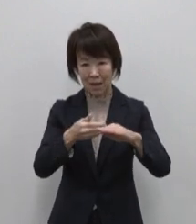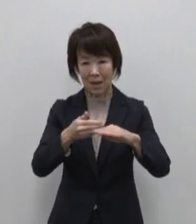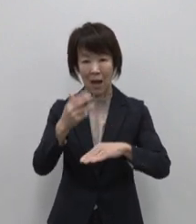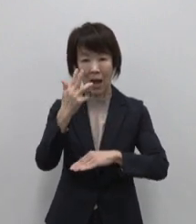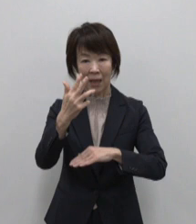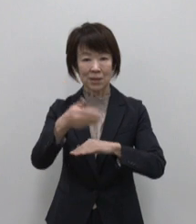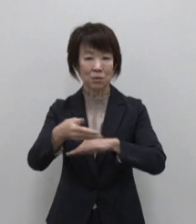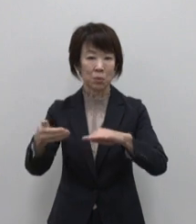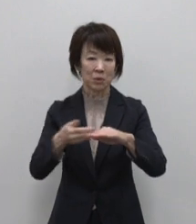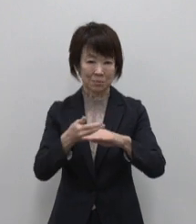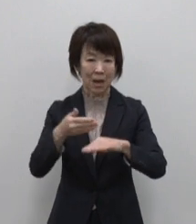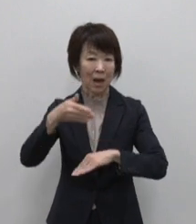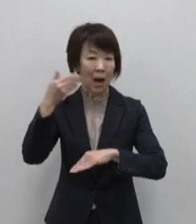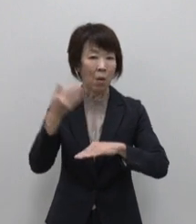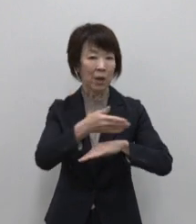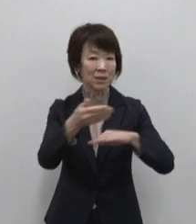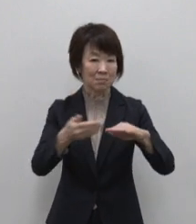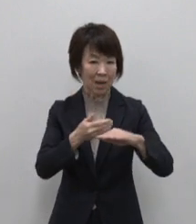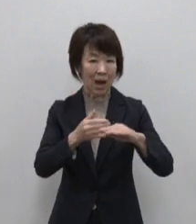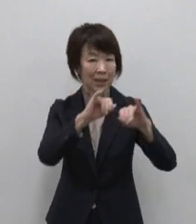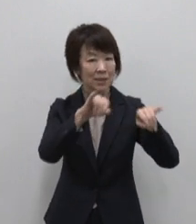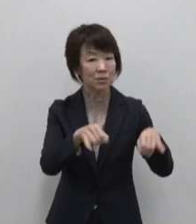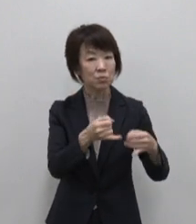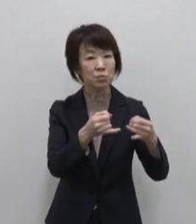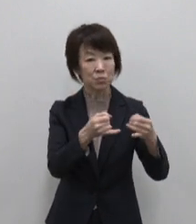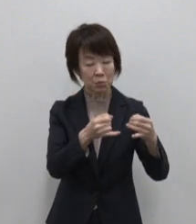青ヶ島の伊豆諸島の9島と